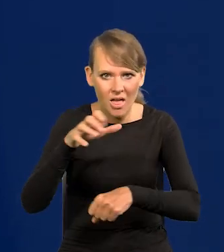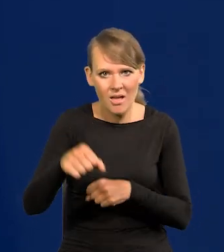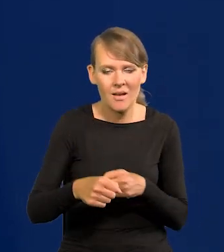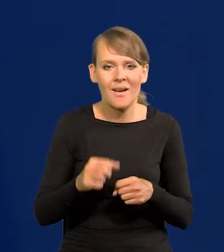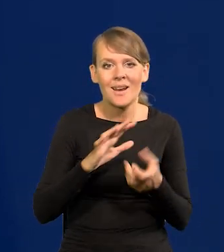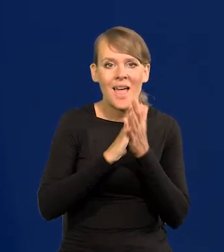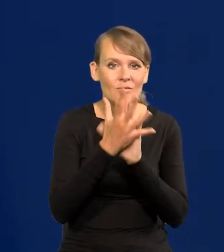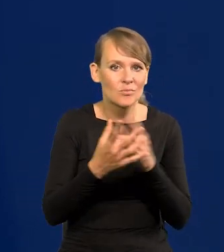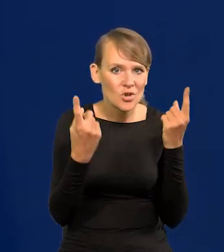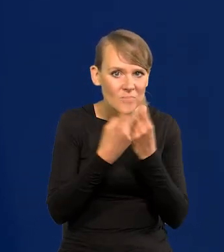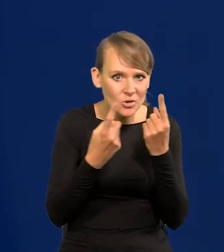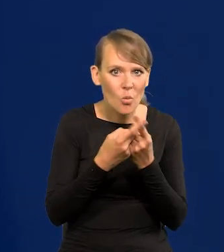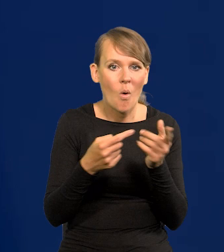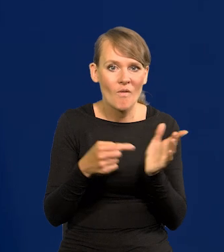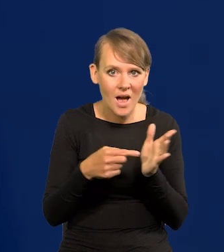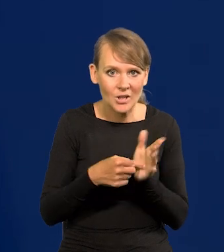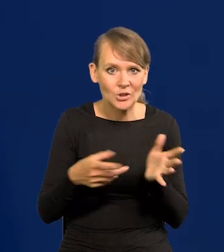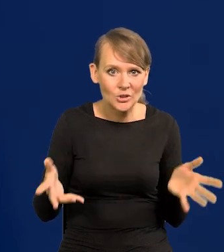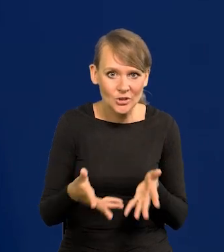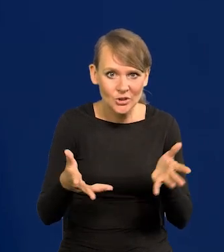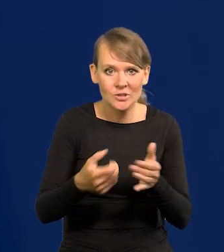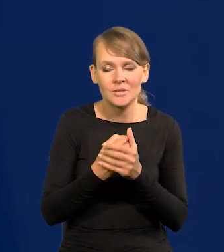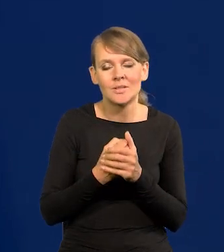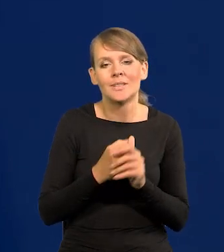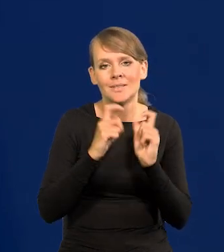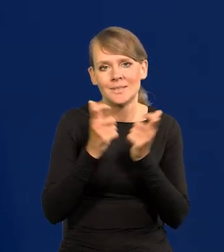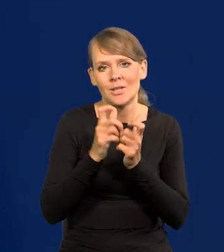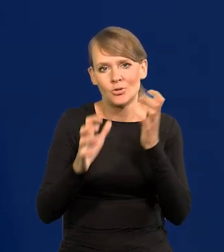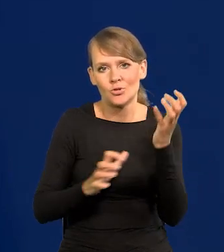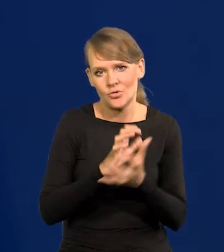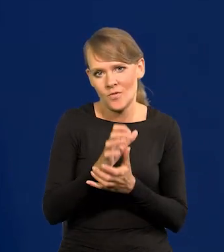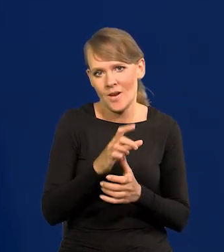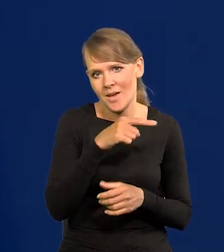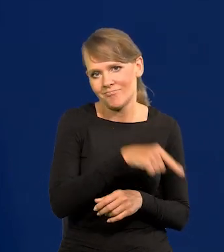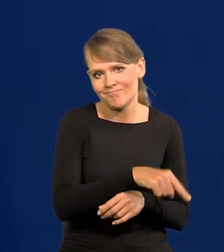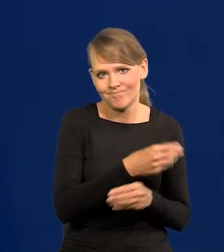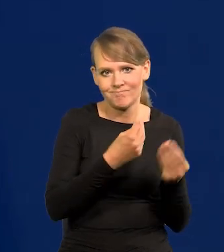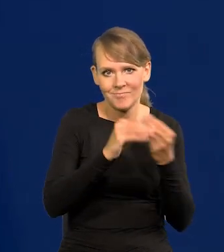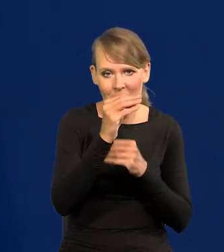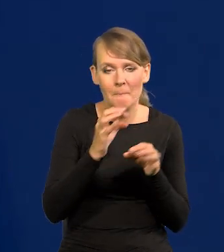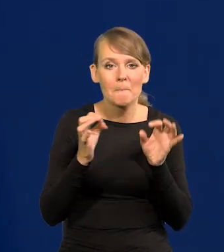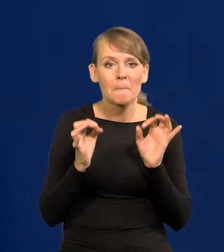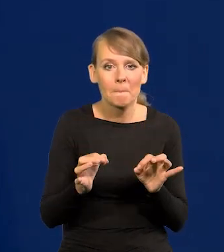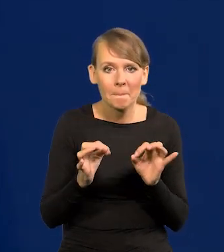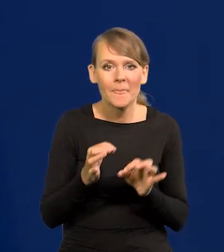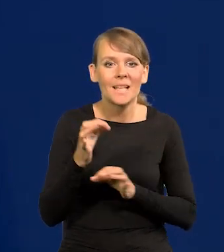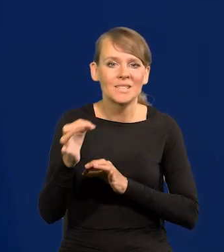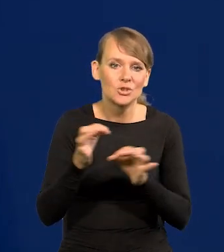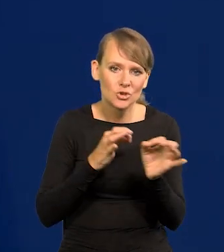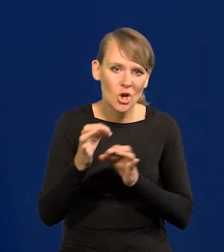rewolucja przemysłowa to pchała i zdominowały cały świat. A teraz koło historii wraca.